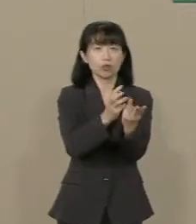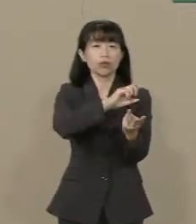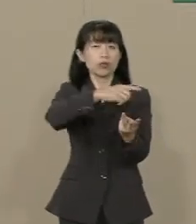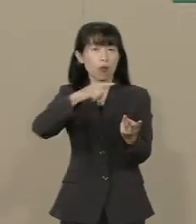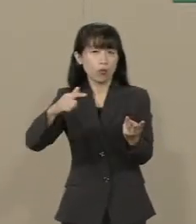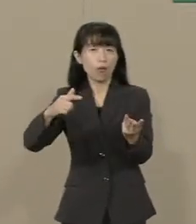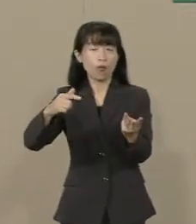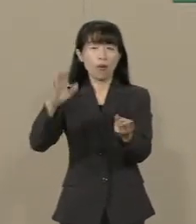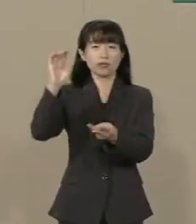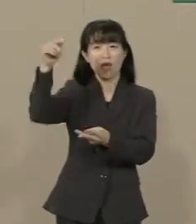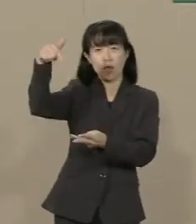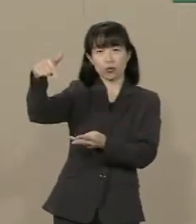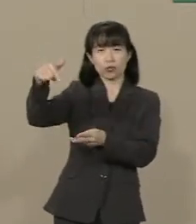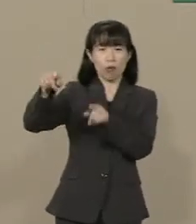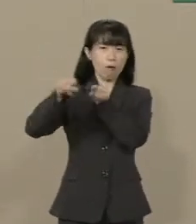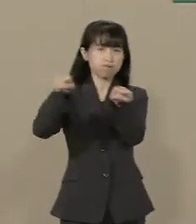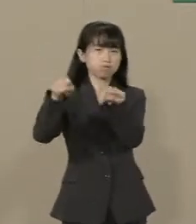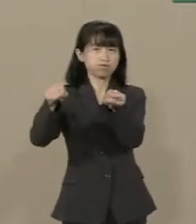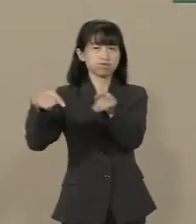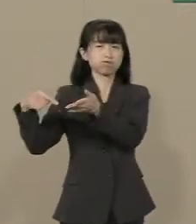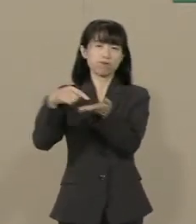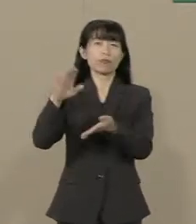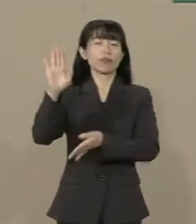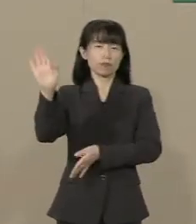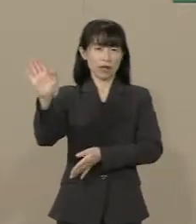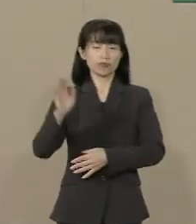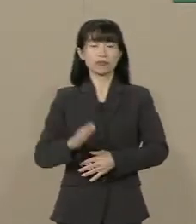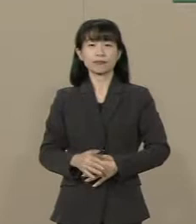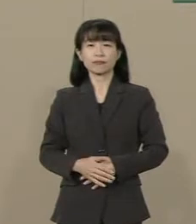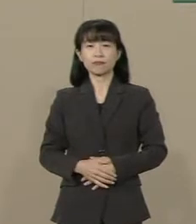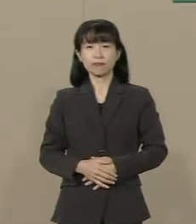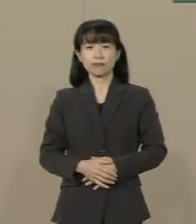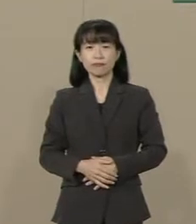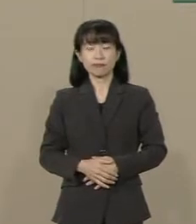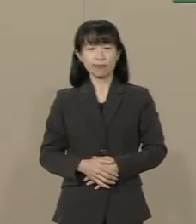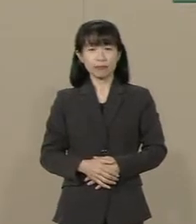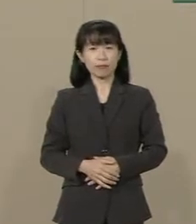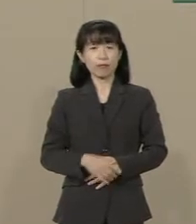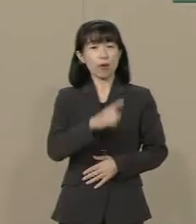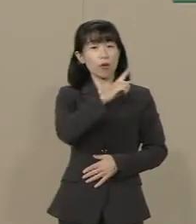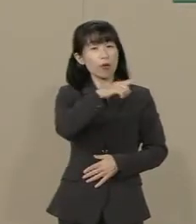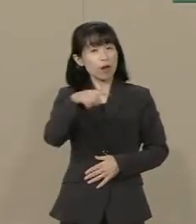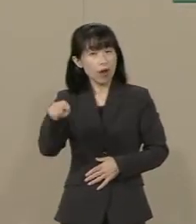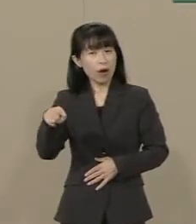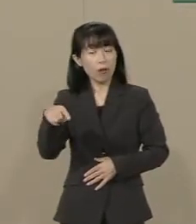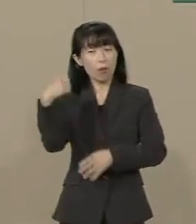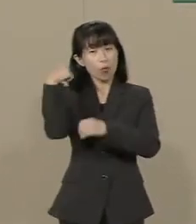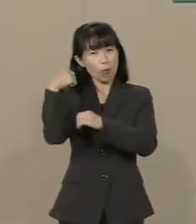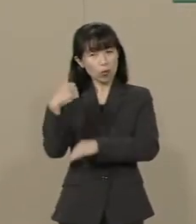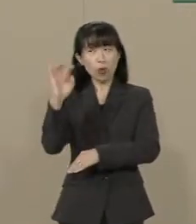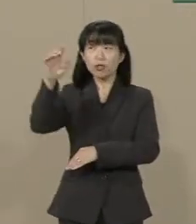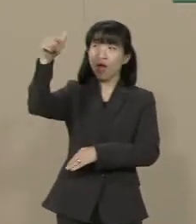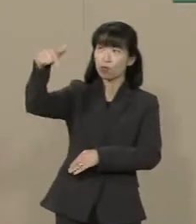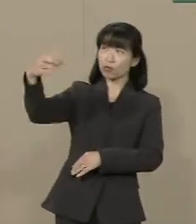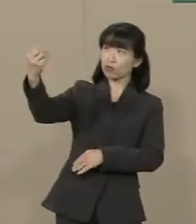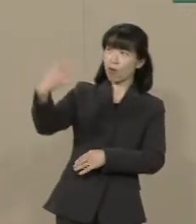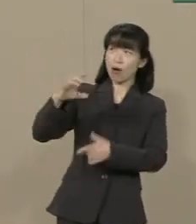政府の統制を 及ぼそうとしています これらは本来政治が 口を出すことではありません